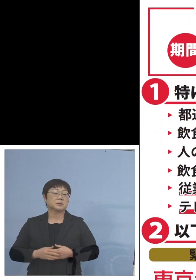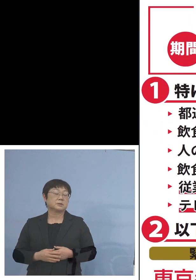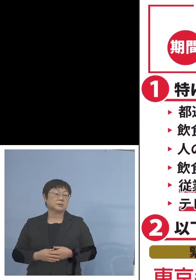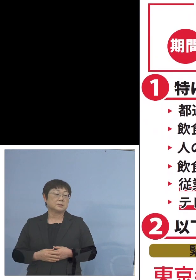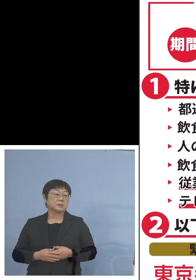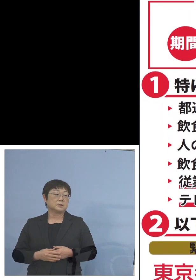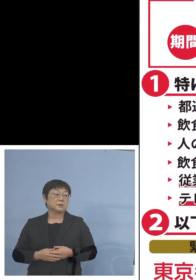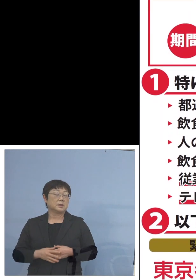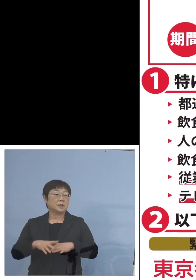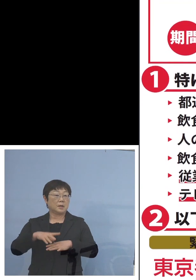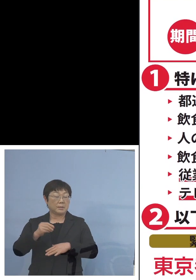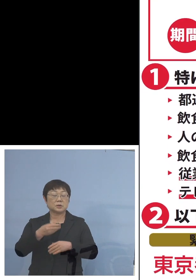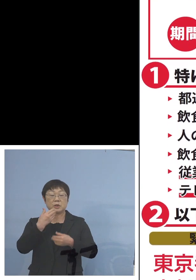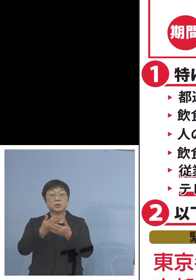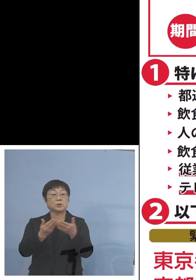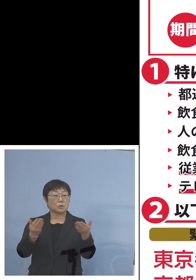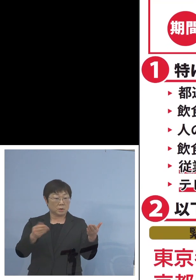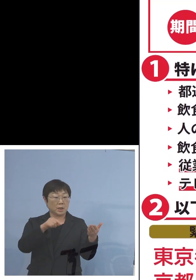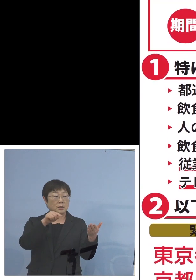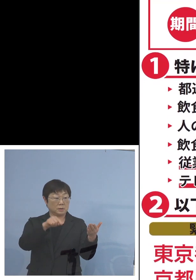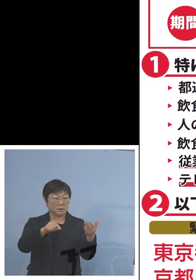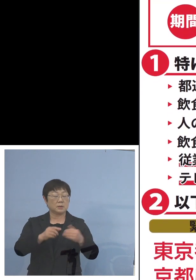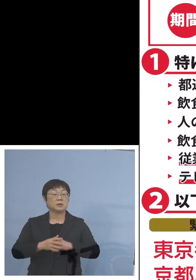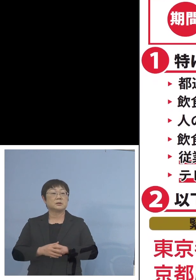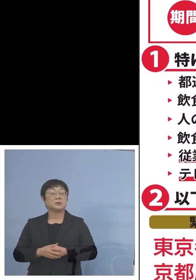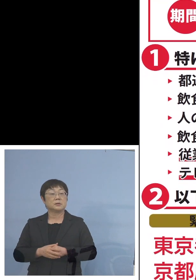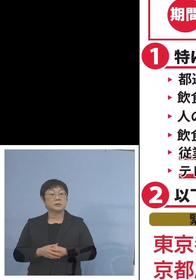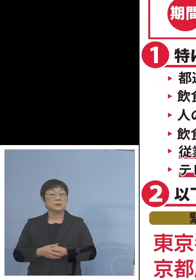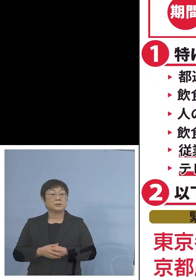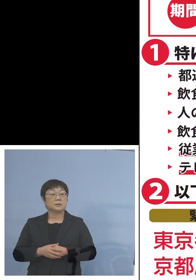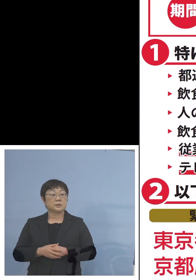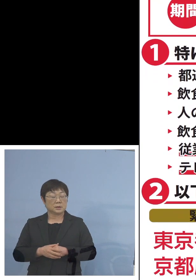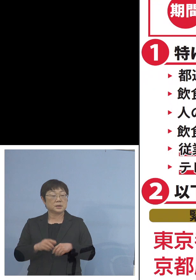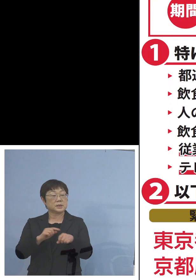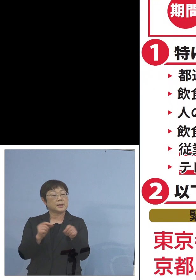まずは飲食店における時短の要請が